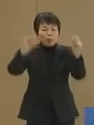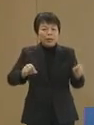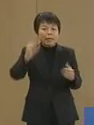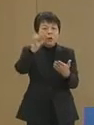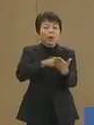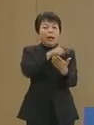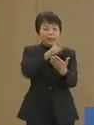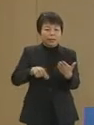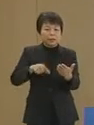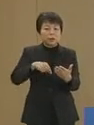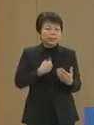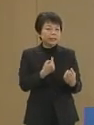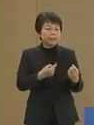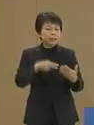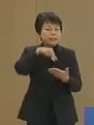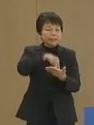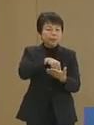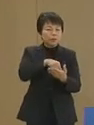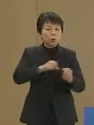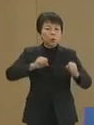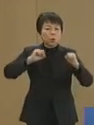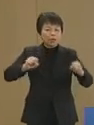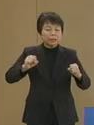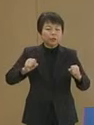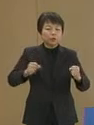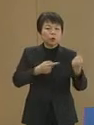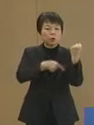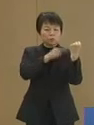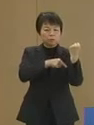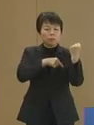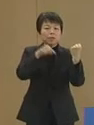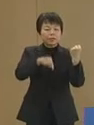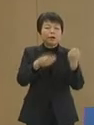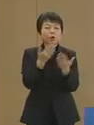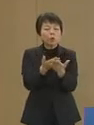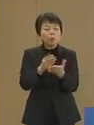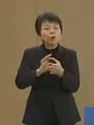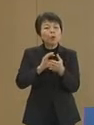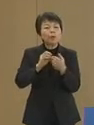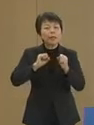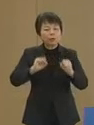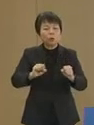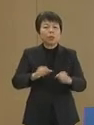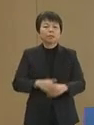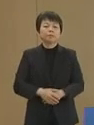自立と活力 私はこれを求めているのです